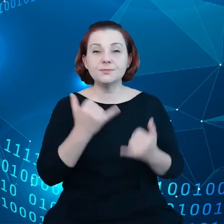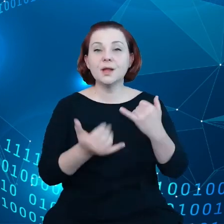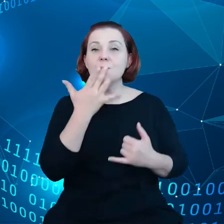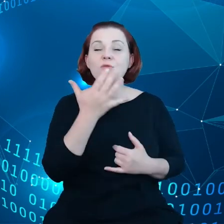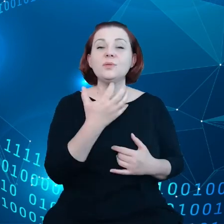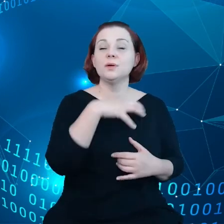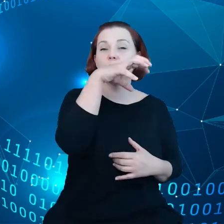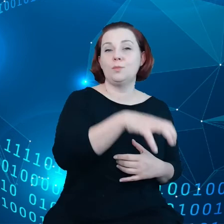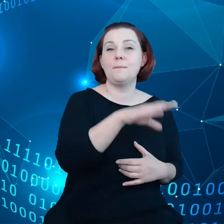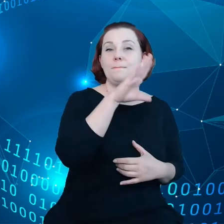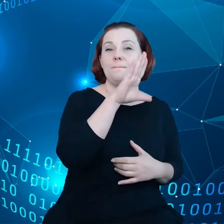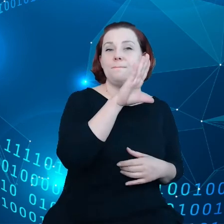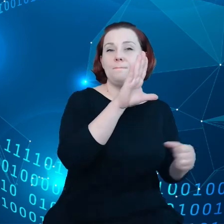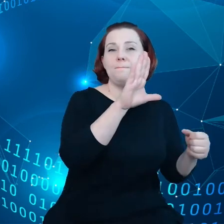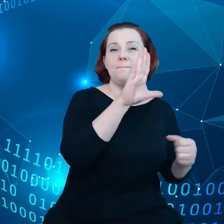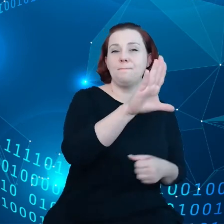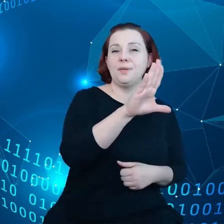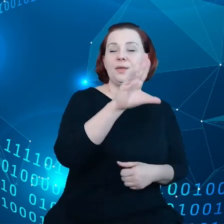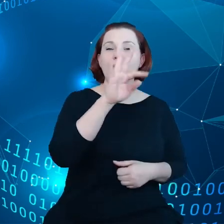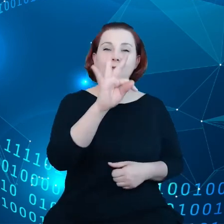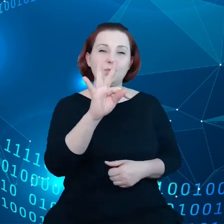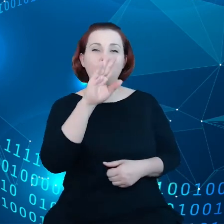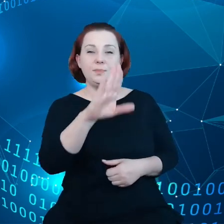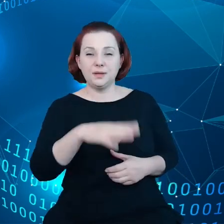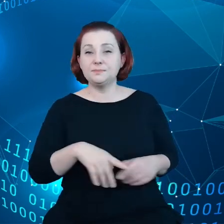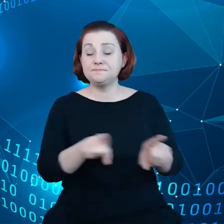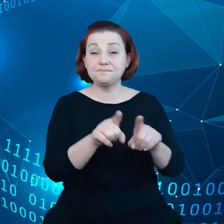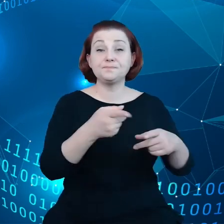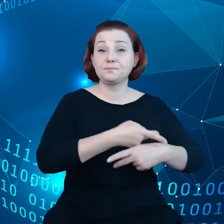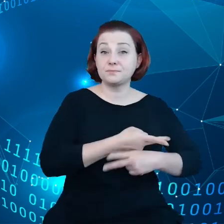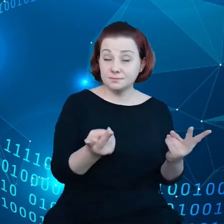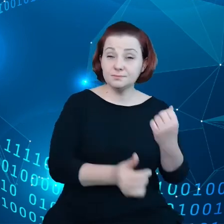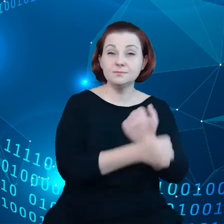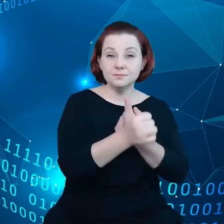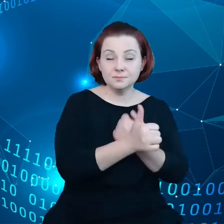business to business i dzieleniu się danymi to istnieją kontrakty